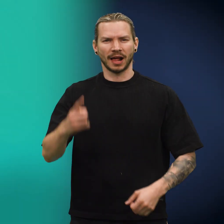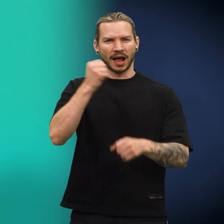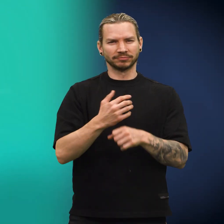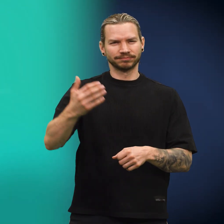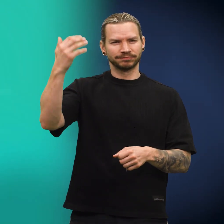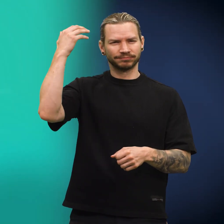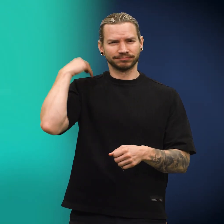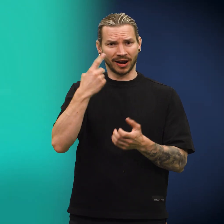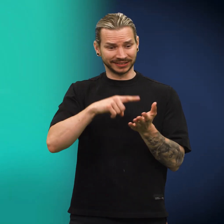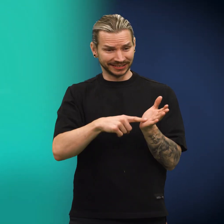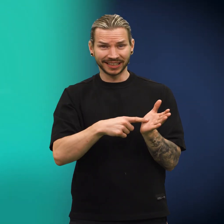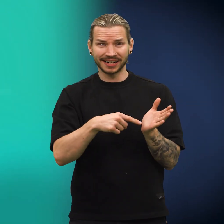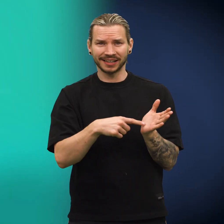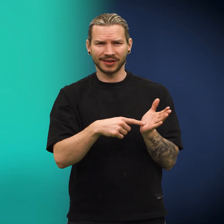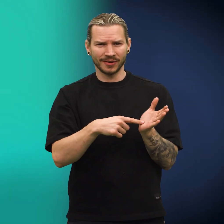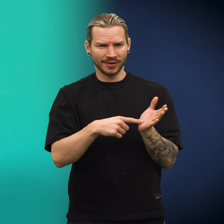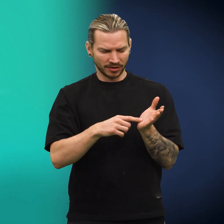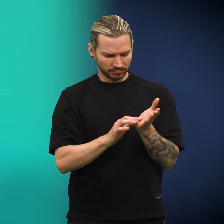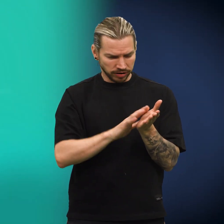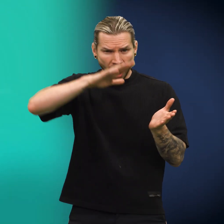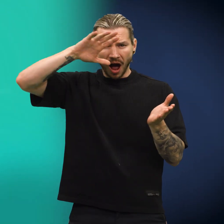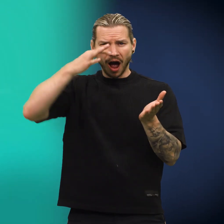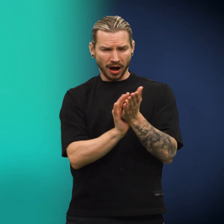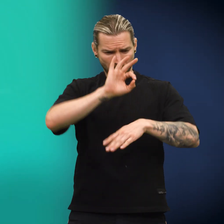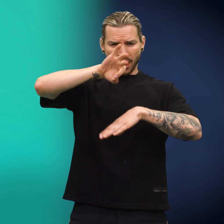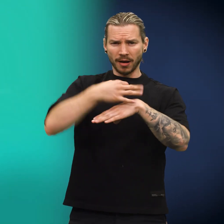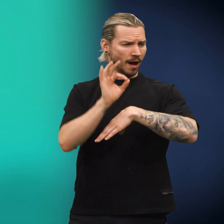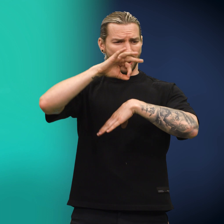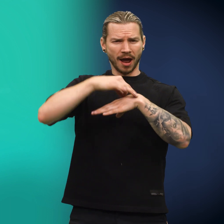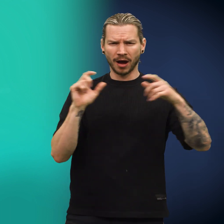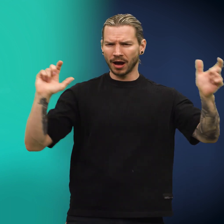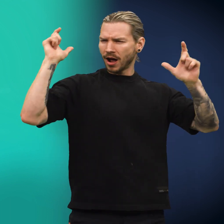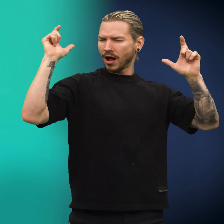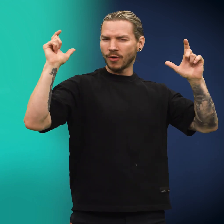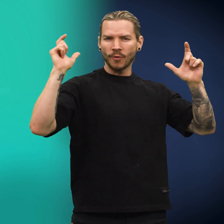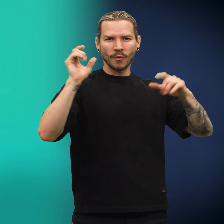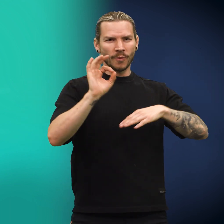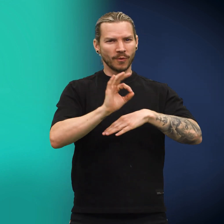Det var en gang for lenge siden en skilling som var skinnende blank. Den sprang og klang.